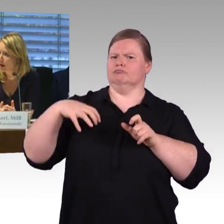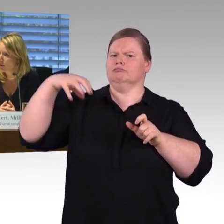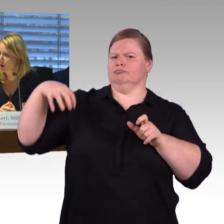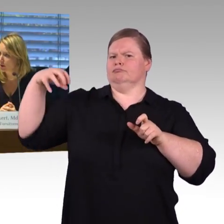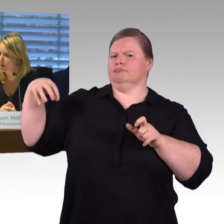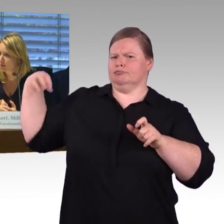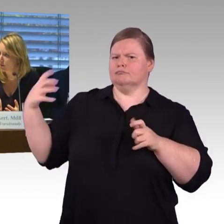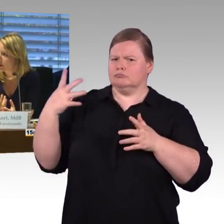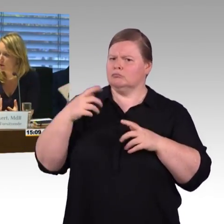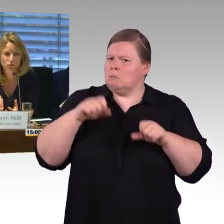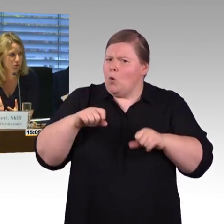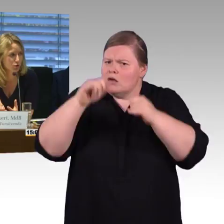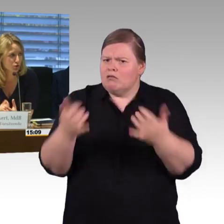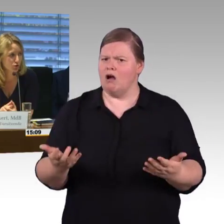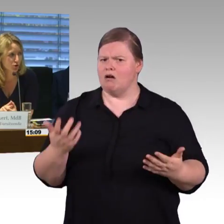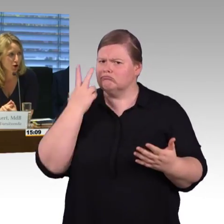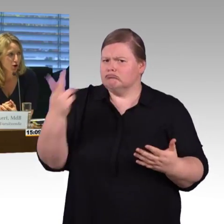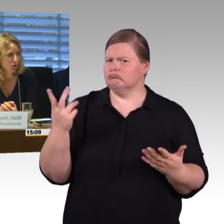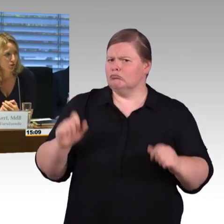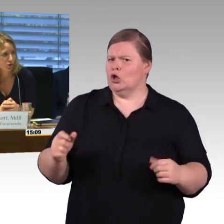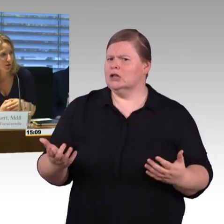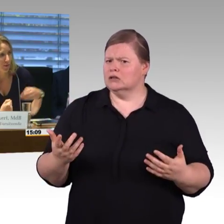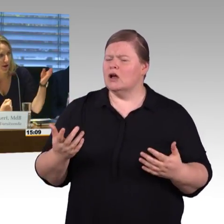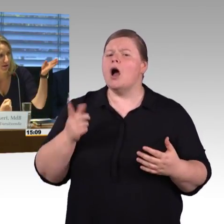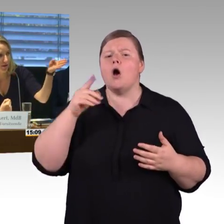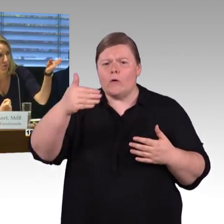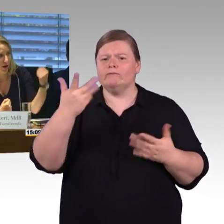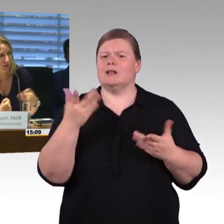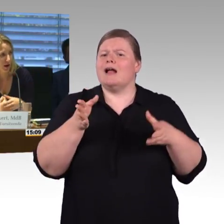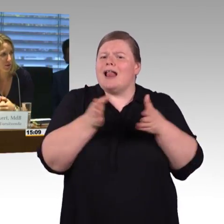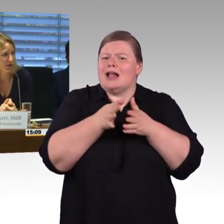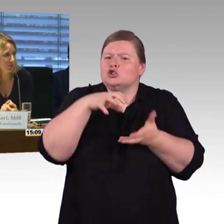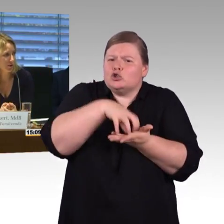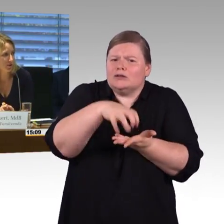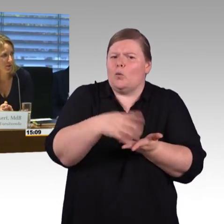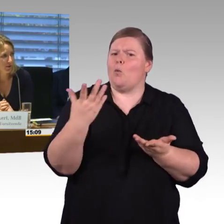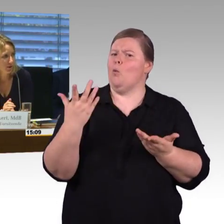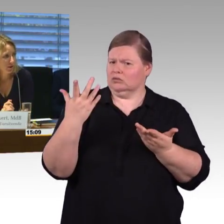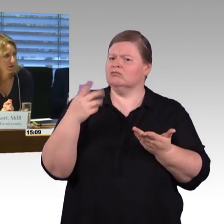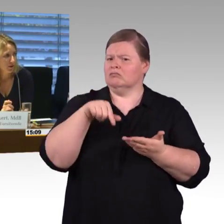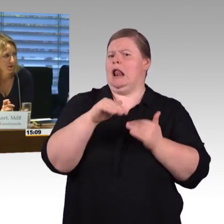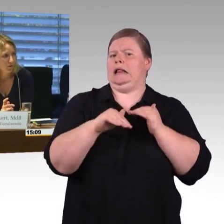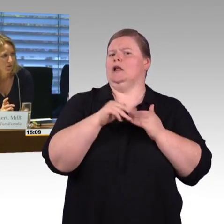mit den Abgeordneten, wenn das auch auf Zustimmung stößt. Ich fange bei der CDU an. Herr Behrens bitte.